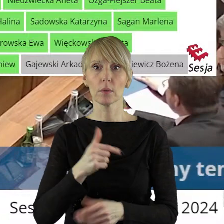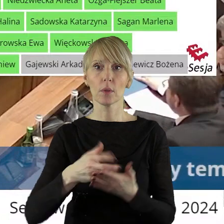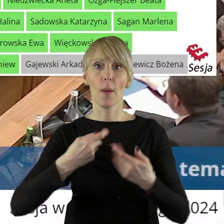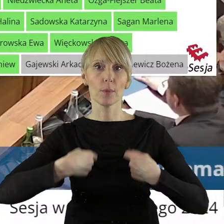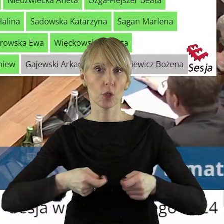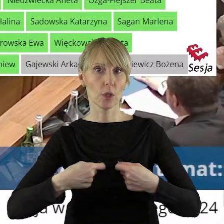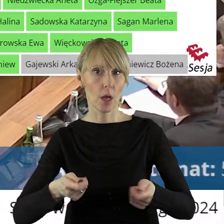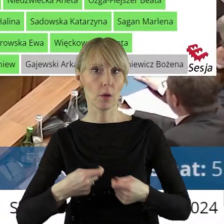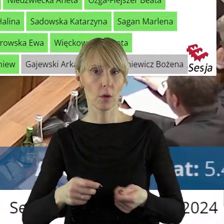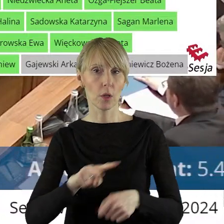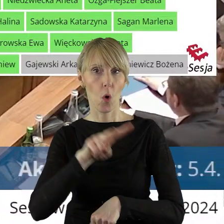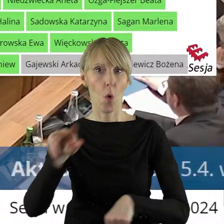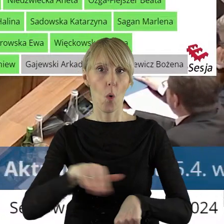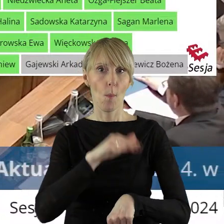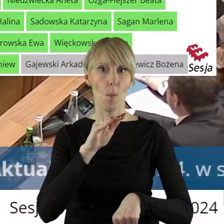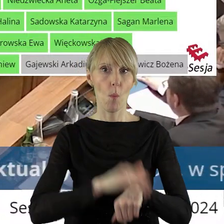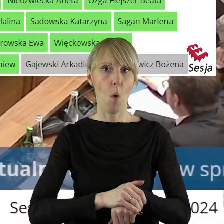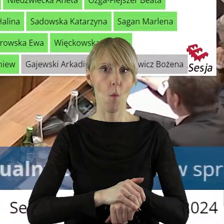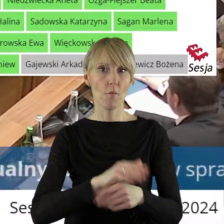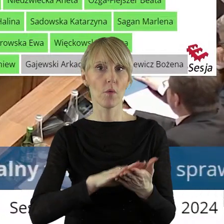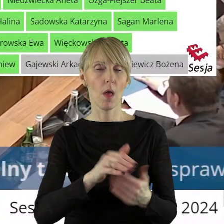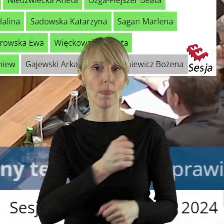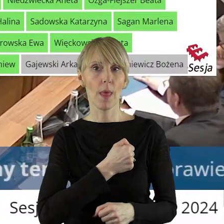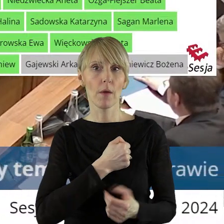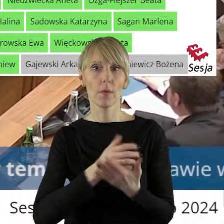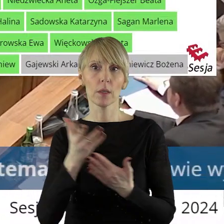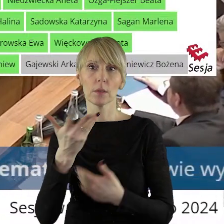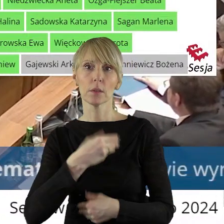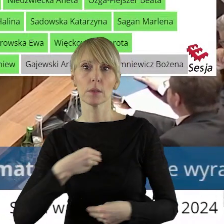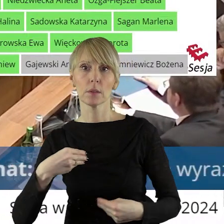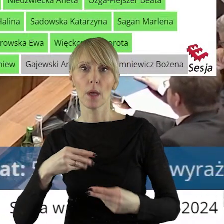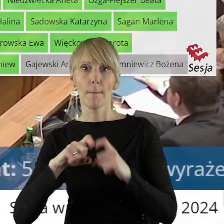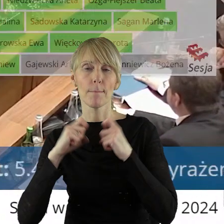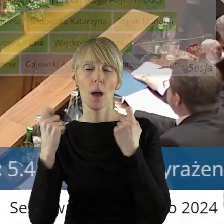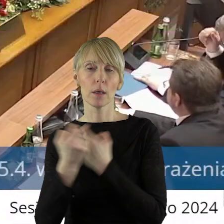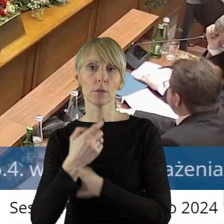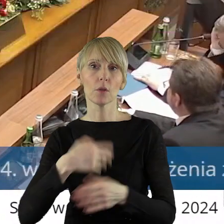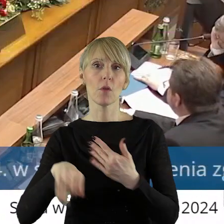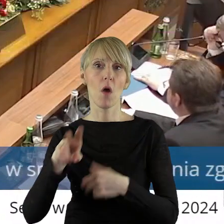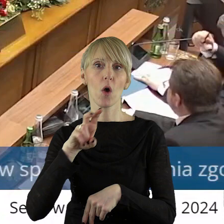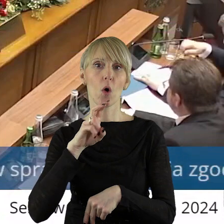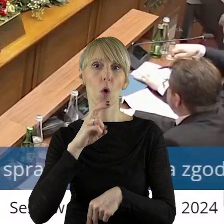przetargowego trybu zawarcia umów najmu z Państwowym Gospodarstwem Wodnym Wody Polskie,